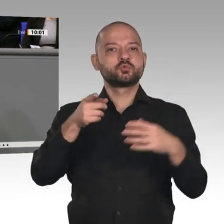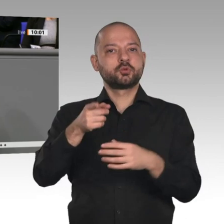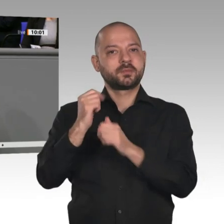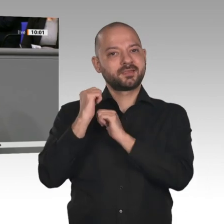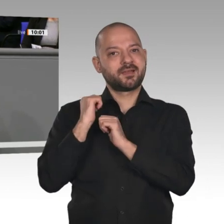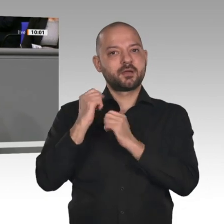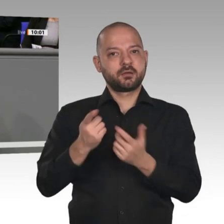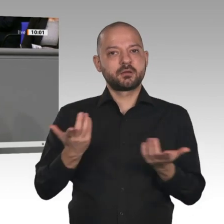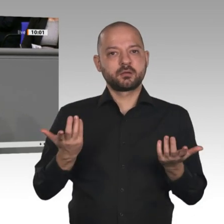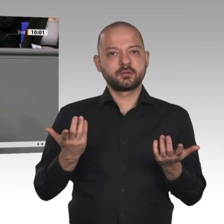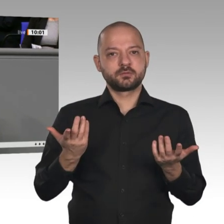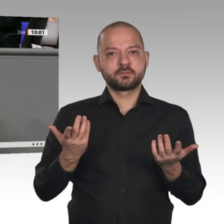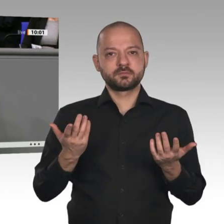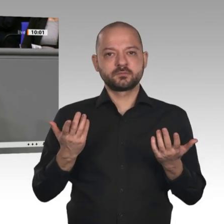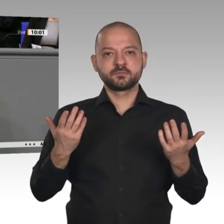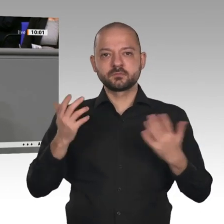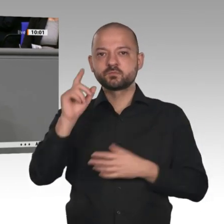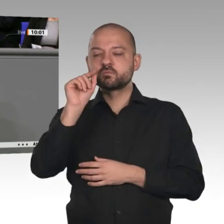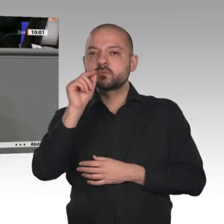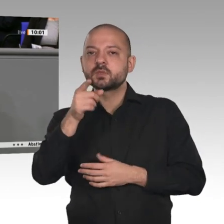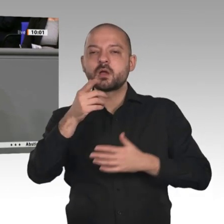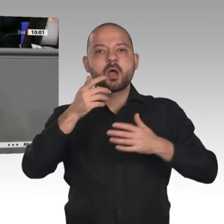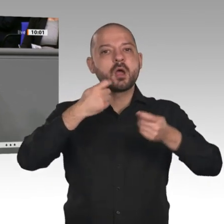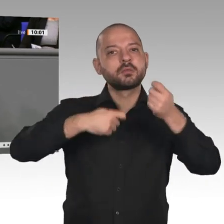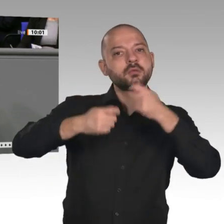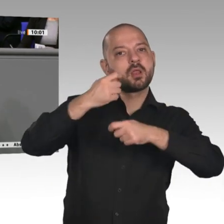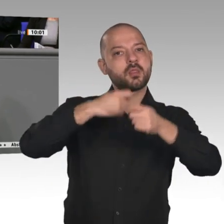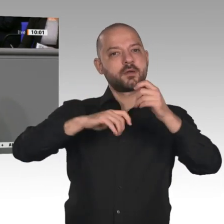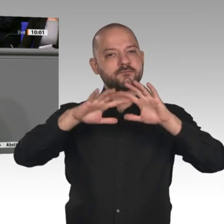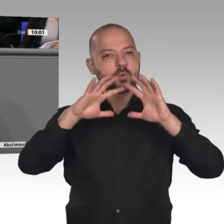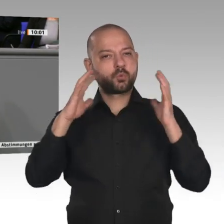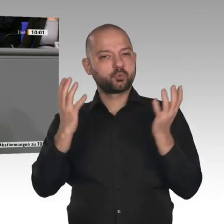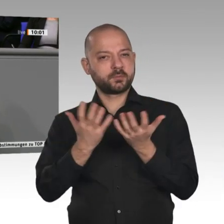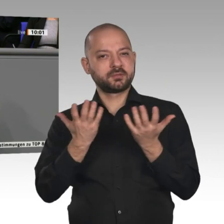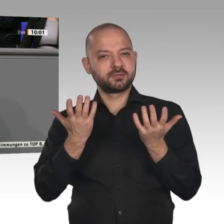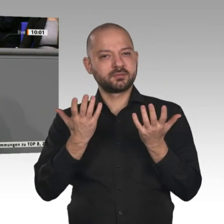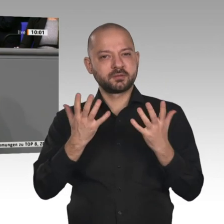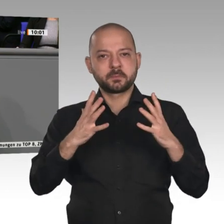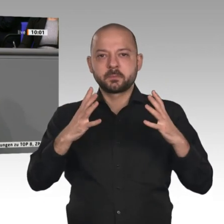dazu geführt, dass alle, die dort mitmachen, es besser haben, mehr davon haben und ein größeres Wachstum erzielen;